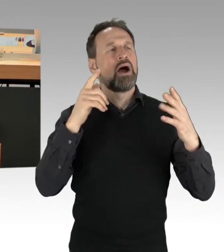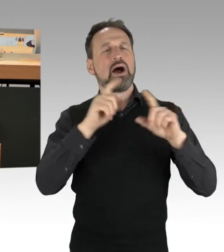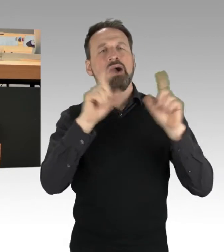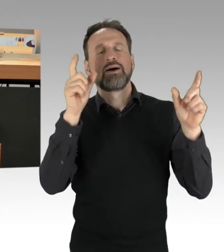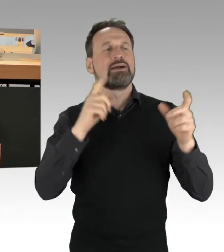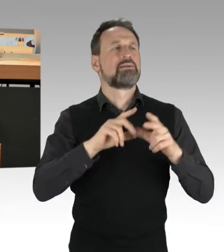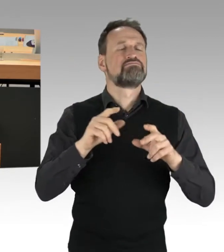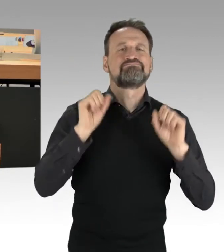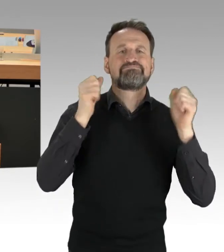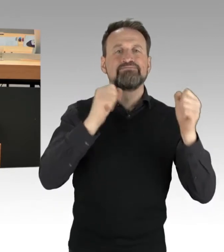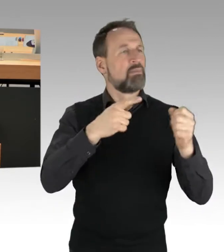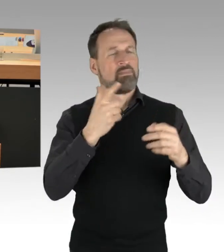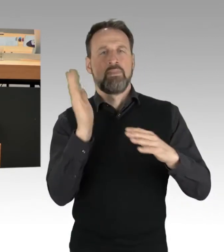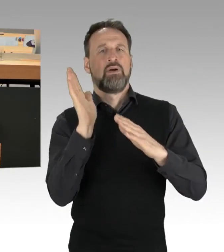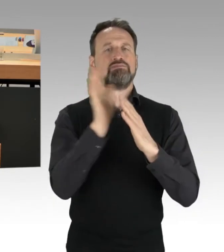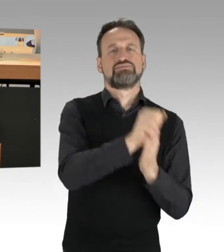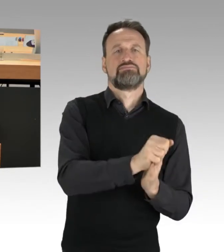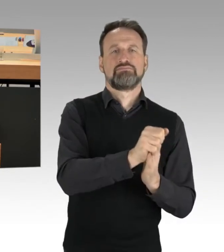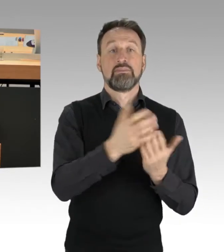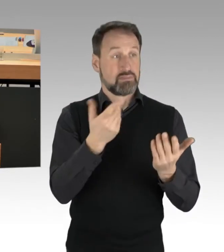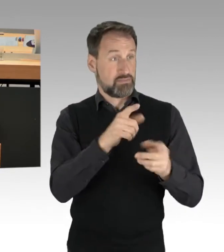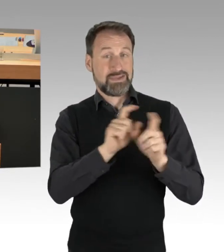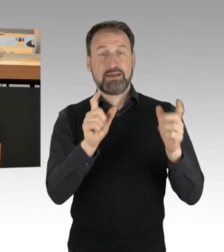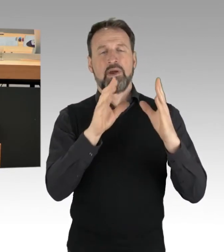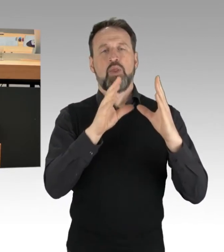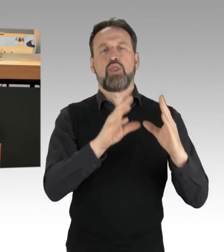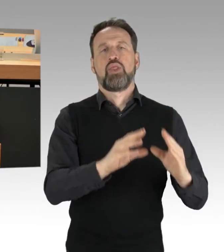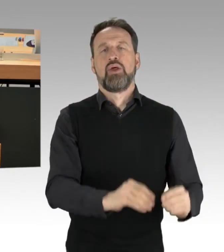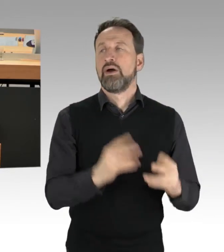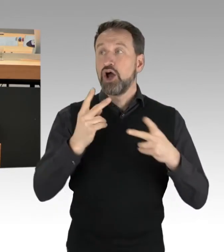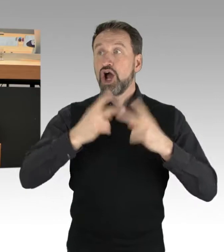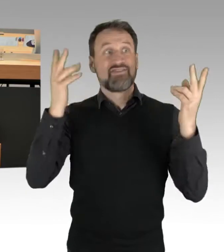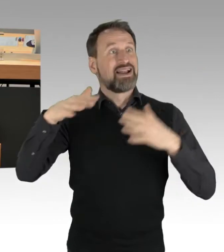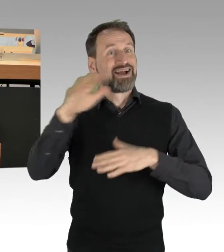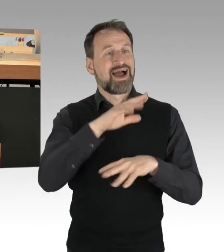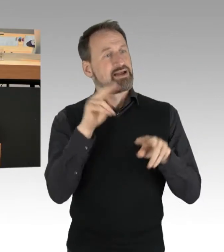keine große öffentliche Aufmerksamkeit mehr bekommt. Da muss man ganz klar sagen: Nein, so ist es nicht.